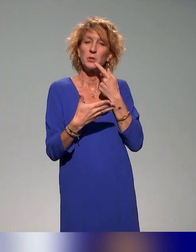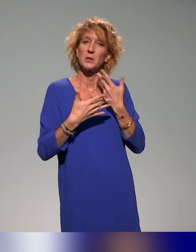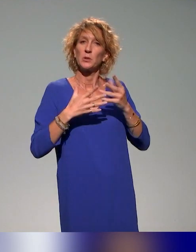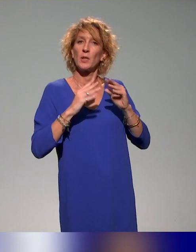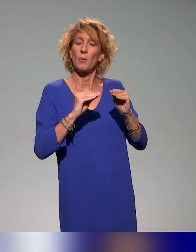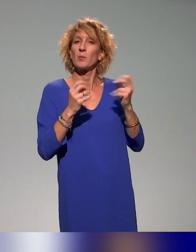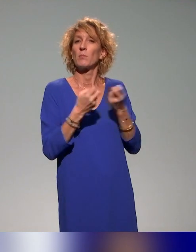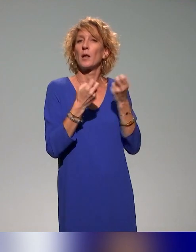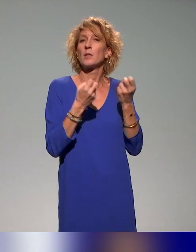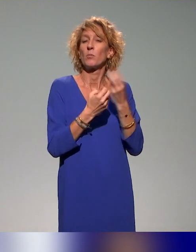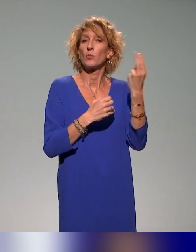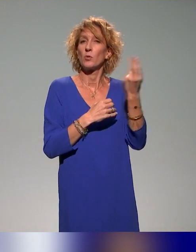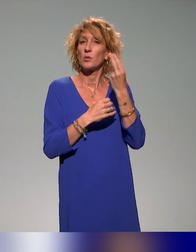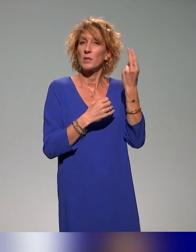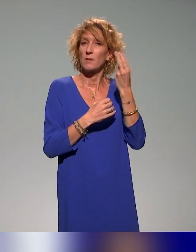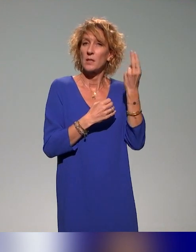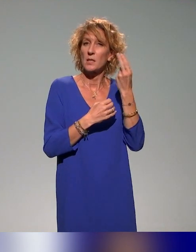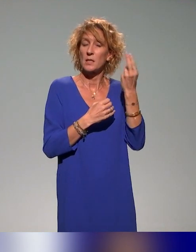dans les universités du projet, l'université de Saint-Etienne qui